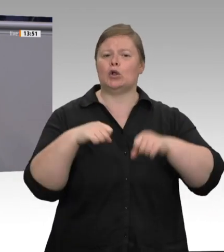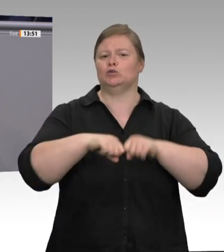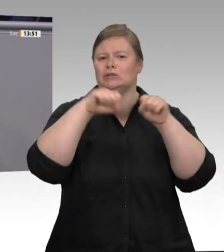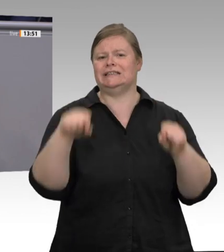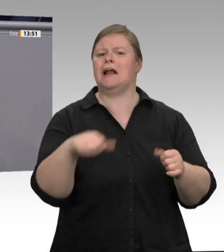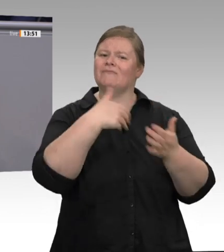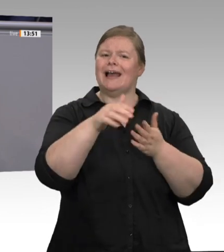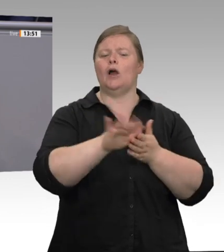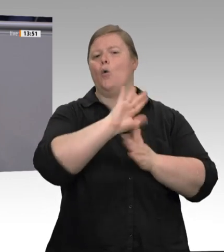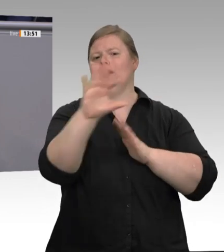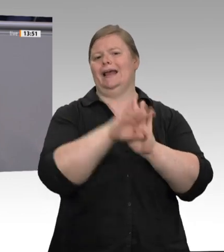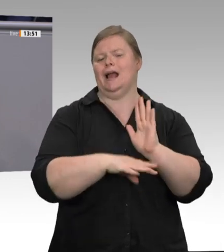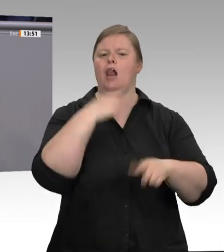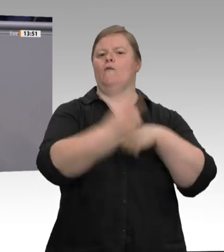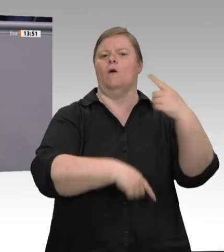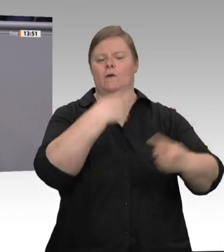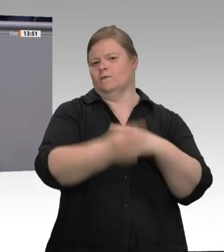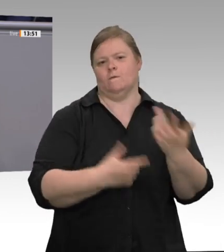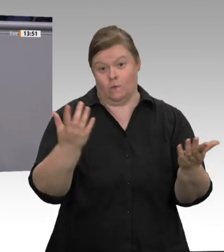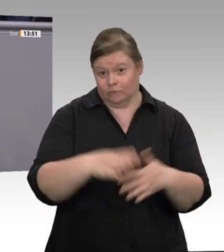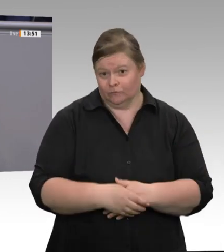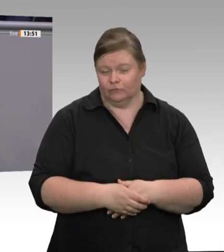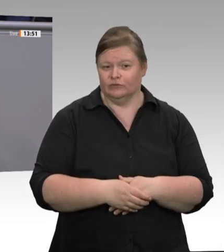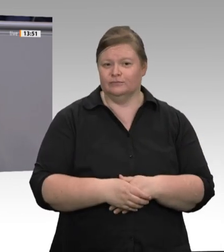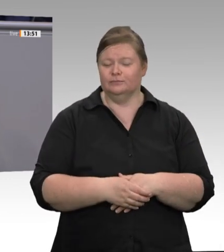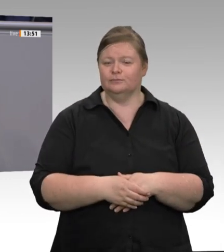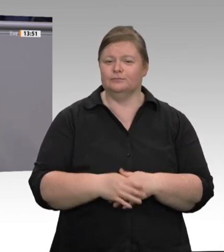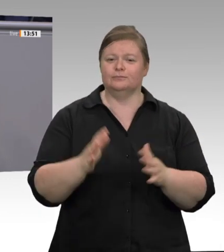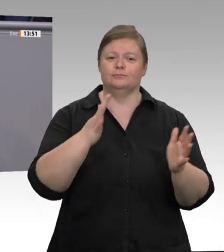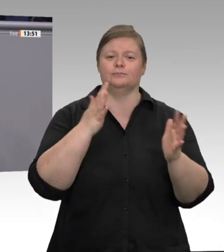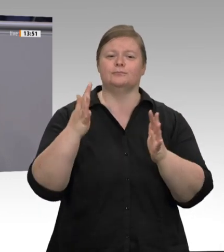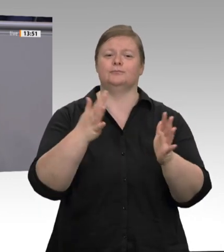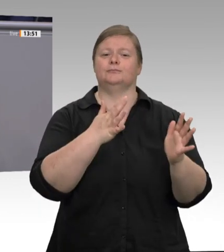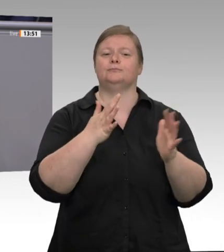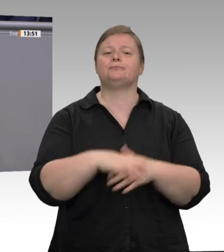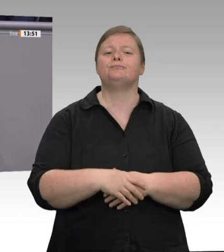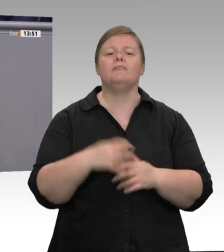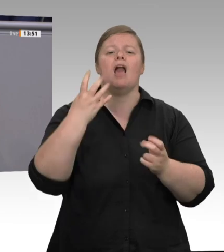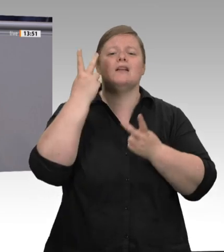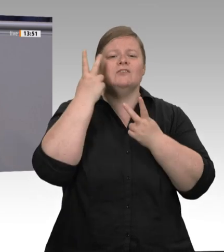werden, um Betriebsstätten und Unterkünfte, Schlachthofbetriebe und Subunternehmen flächendeckend